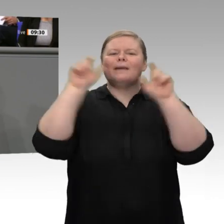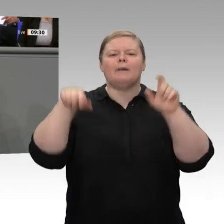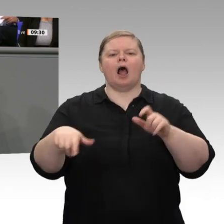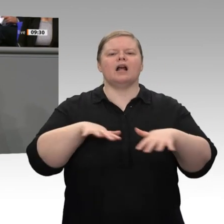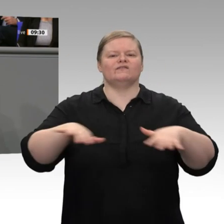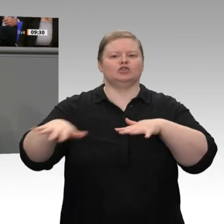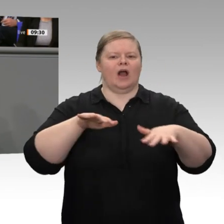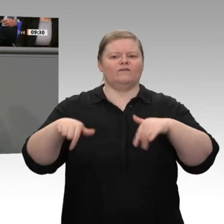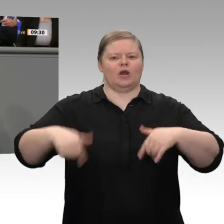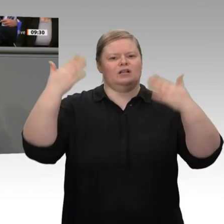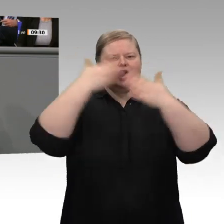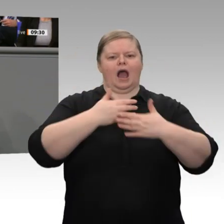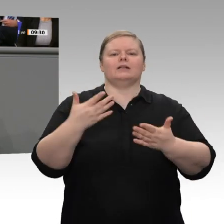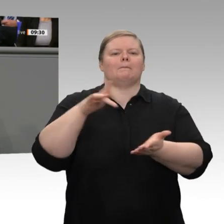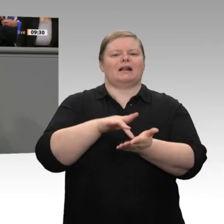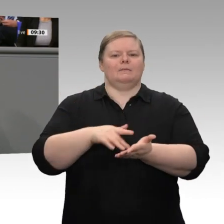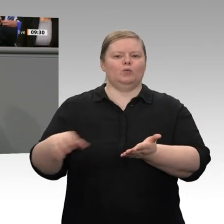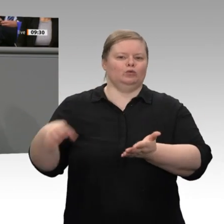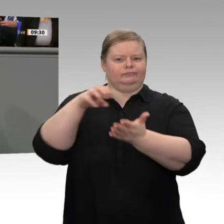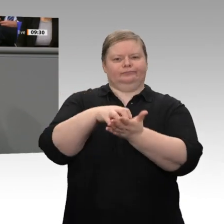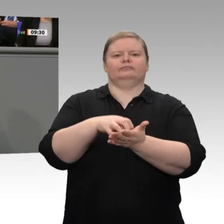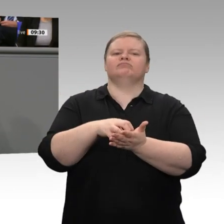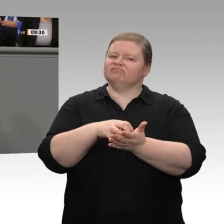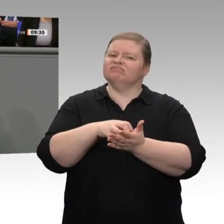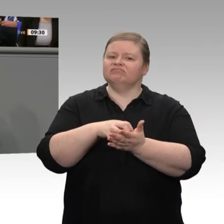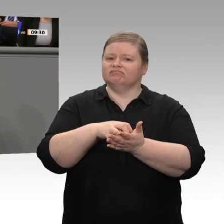das sind Familienunternehmen, das sind Mittelständler, die nachfolgeorientiert